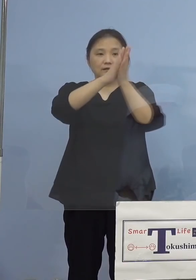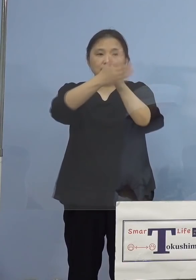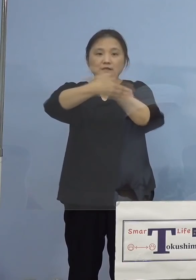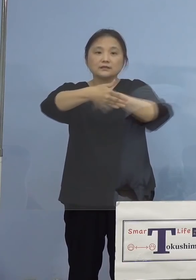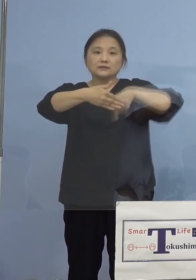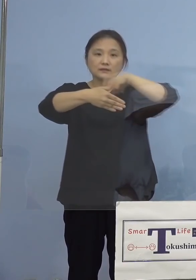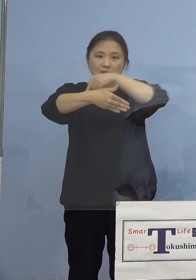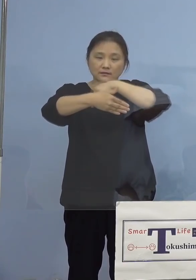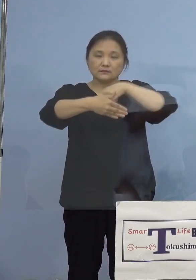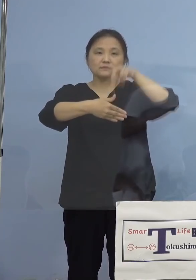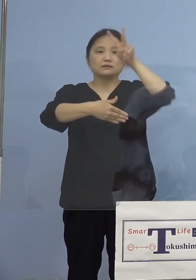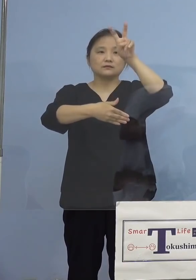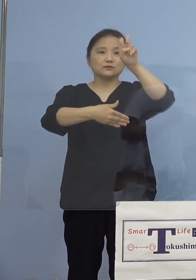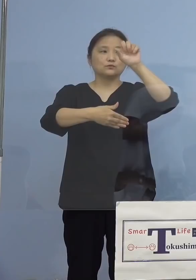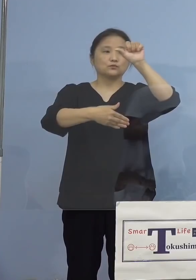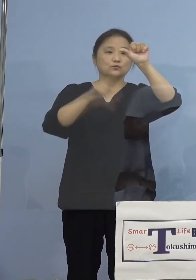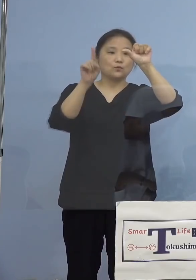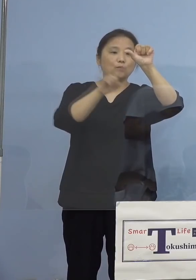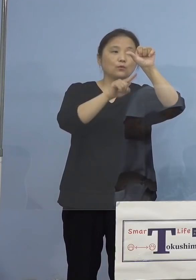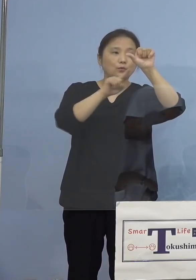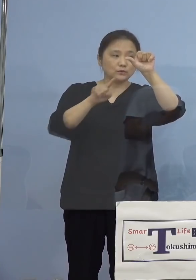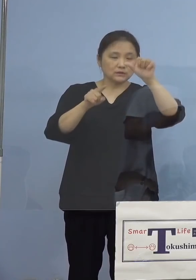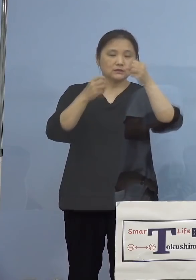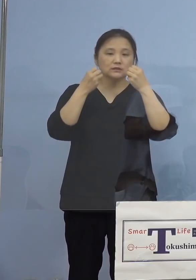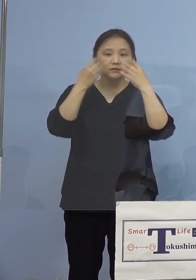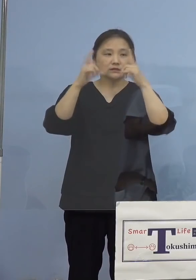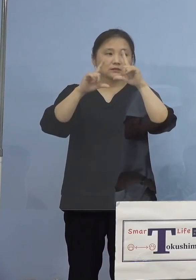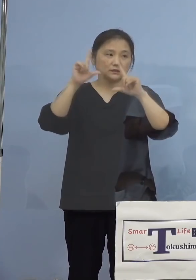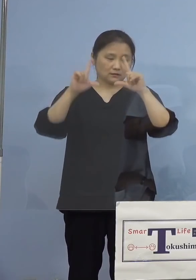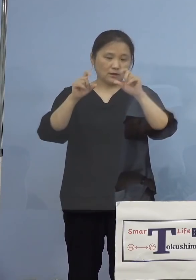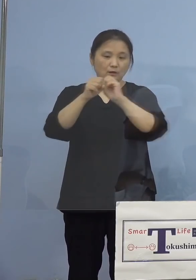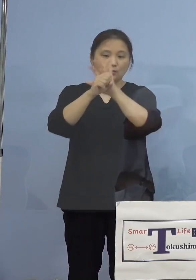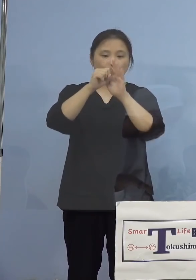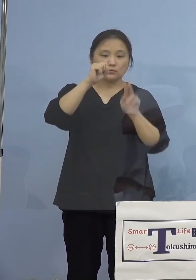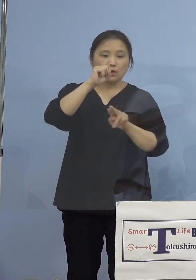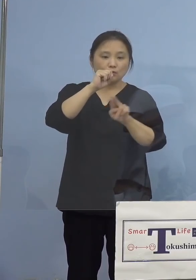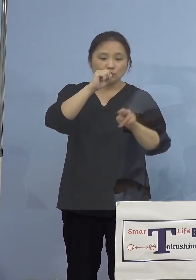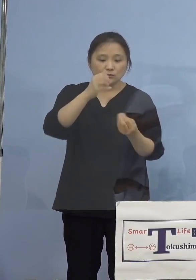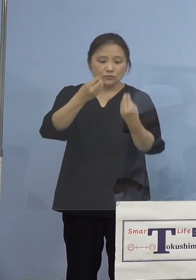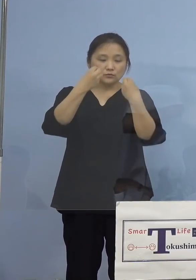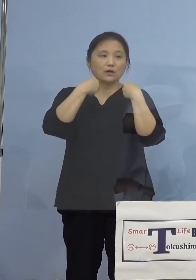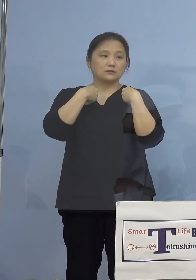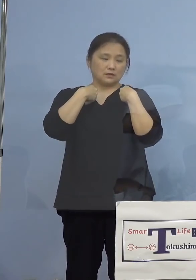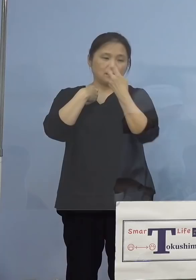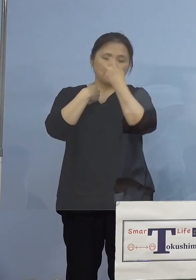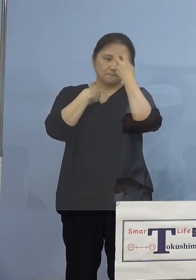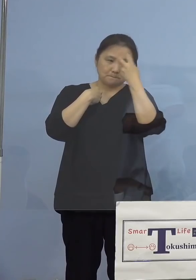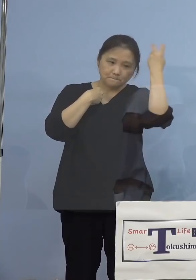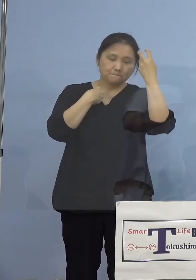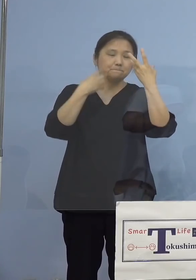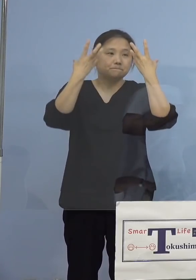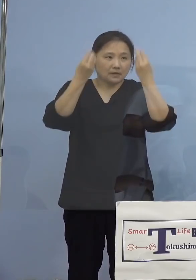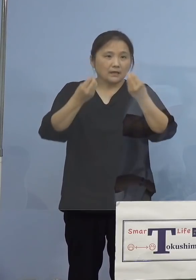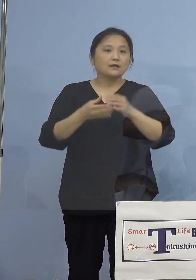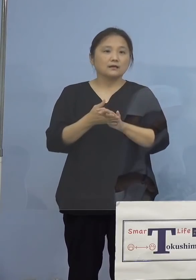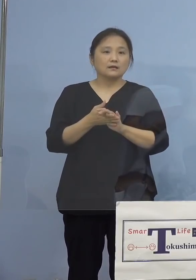25名の新型コロナウイルス感染者の 発生が確認されました、公衆衛生上の